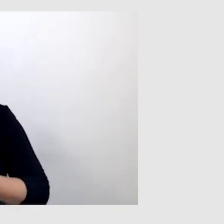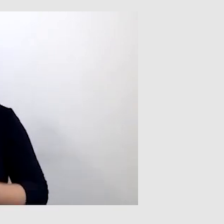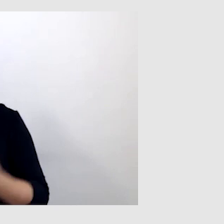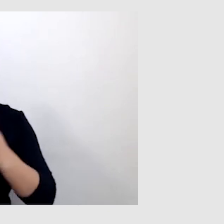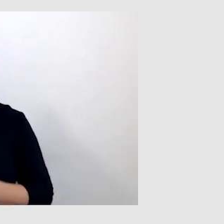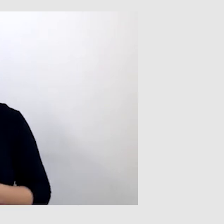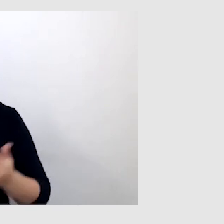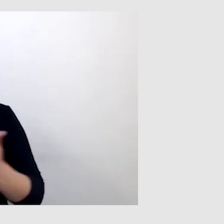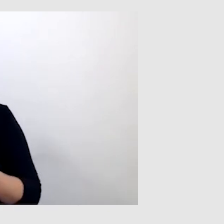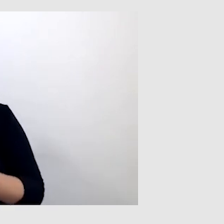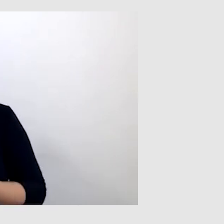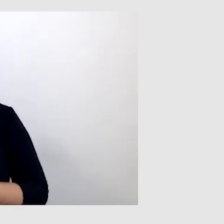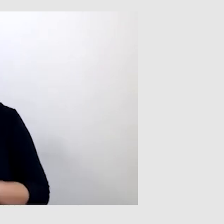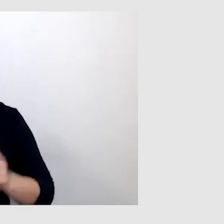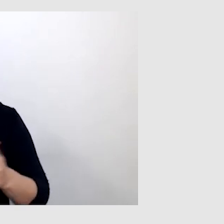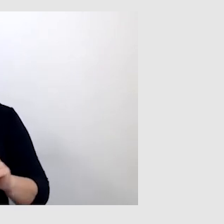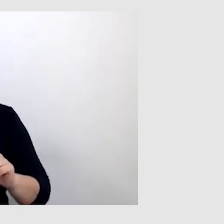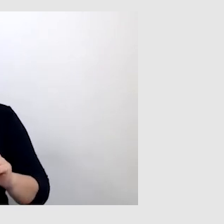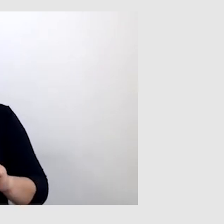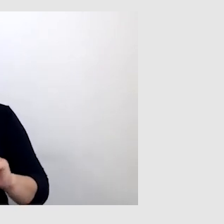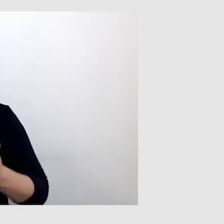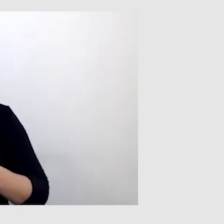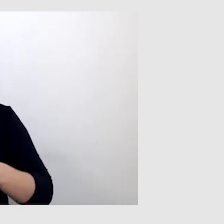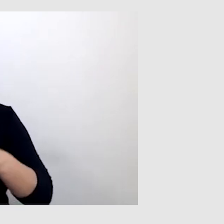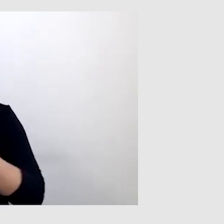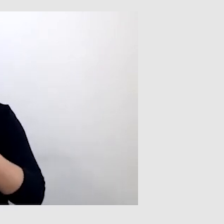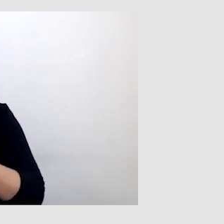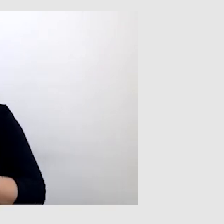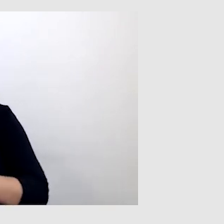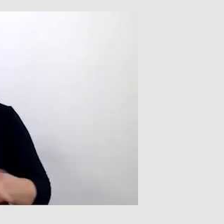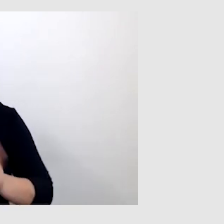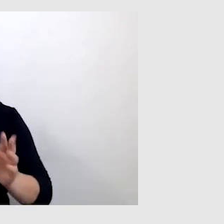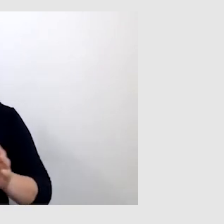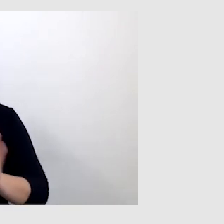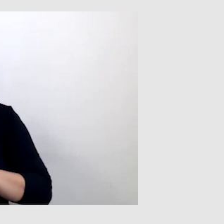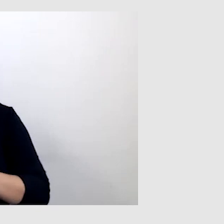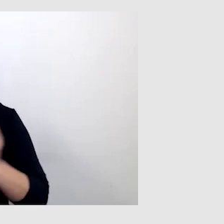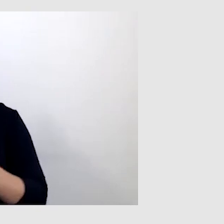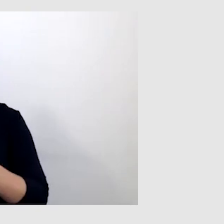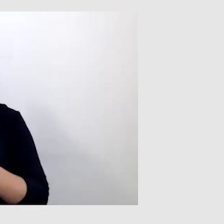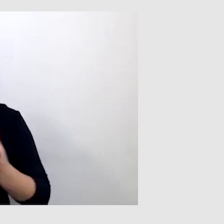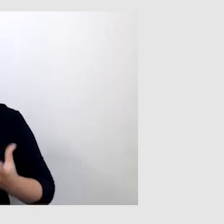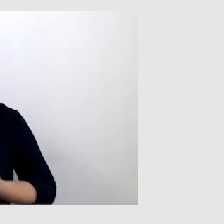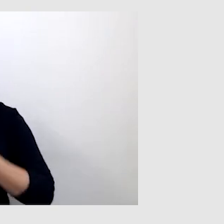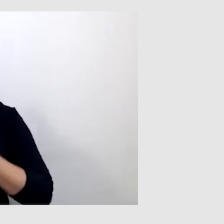Dlatego w przypadku wydarzeń online tłumacz języka migowego naprawdę bardzo ratuje sytuację.